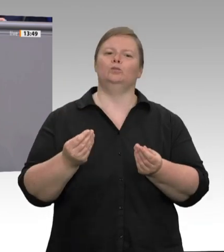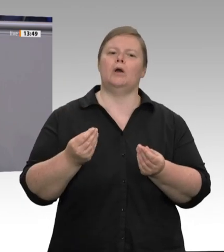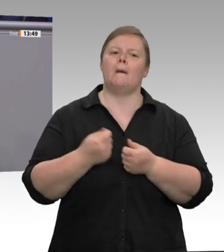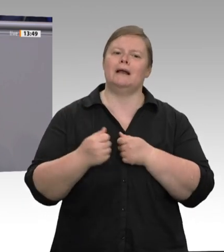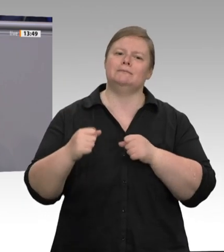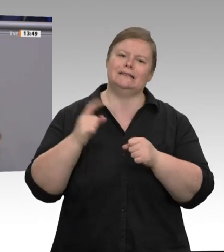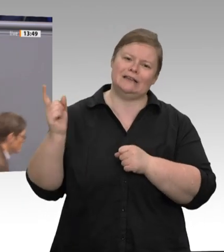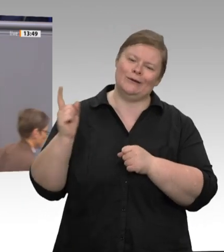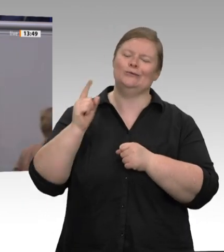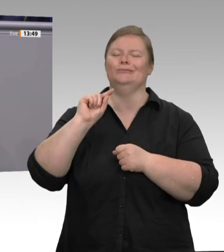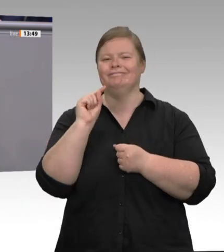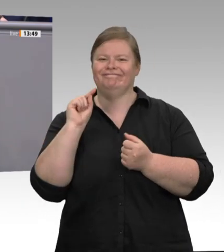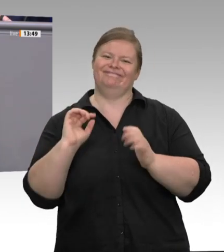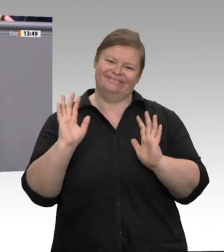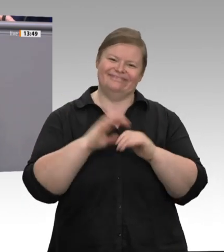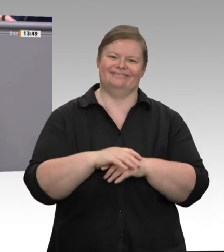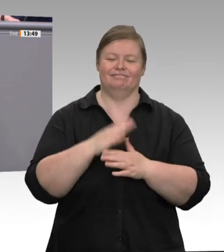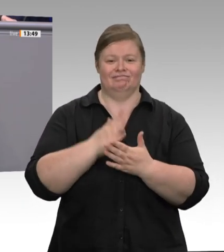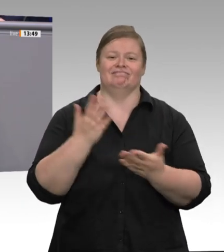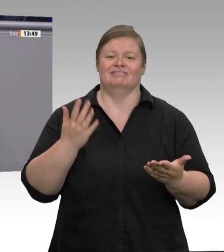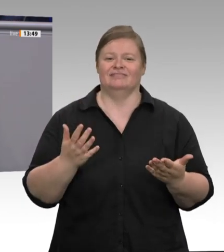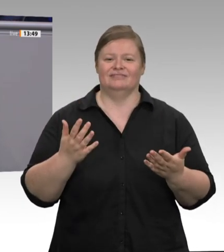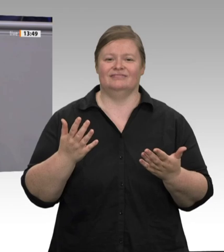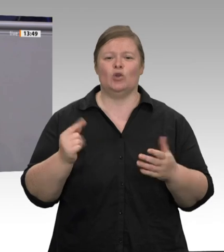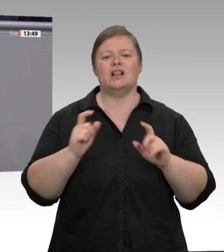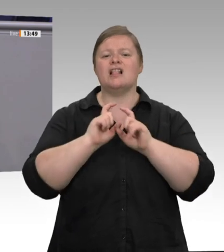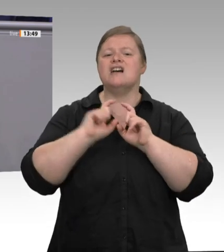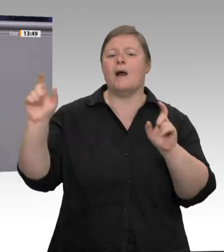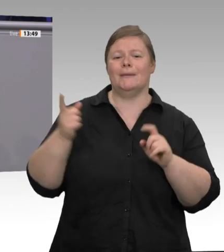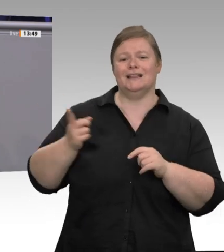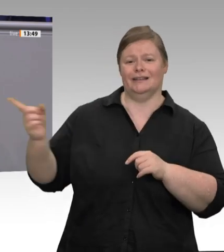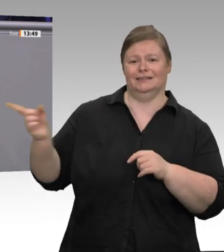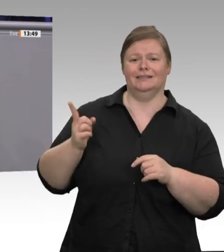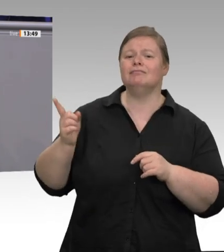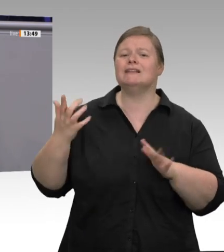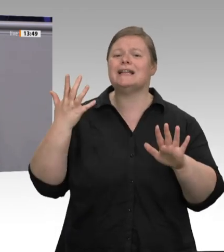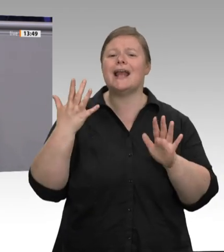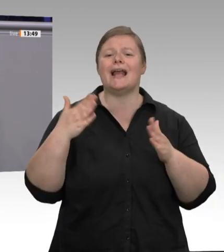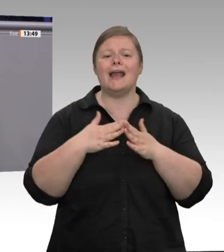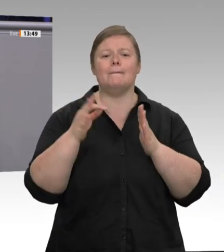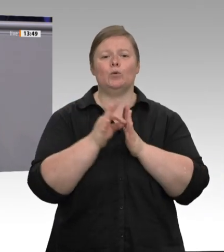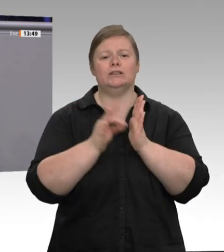Aber bislang stehen sie nur auf dem Papier. Die Arbeitgeber dürfen weitermachen wie